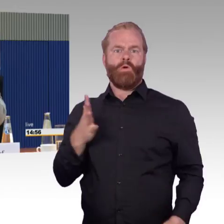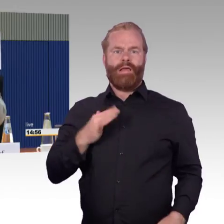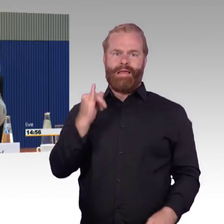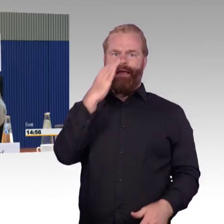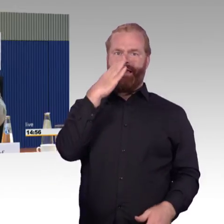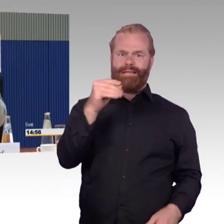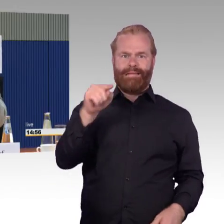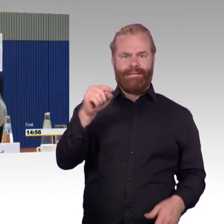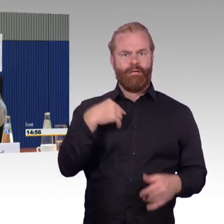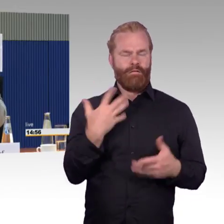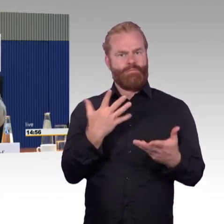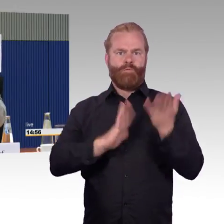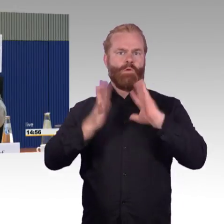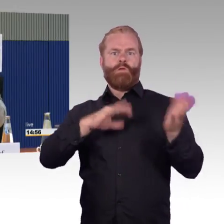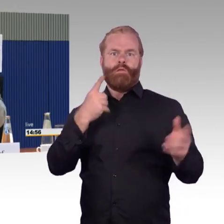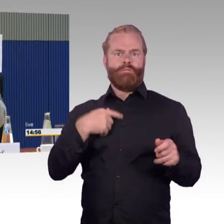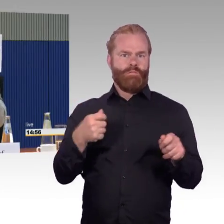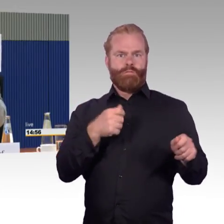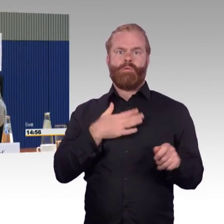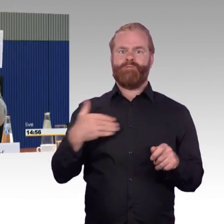in unserer Gemarkung in Hildesheim gestrandet.